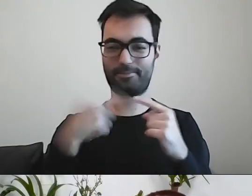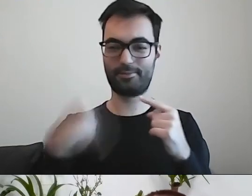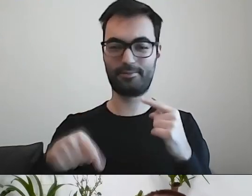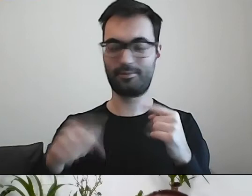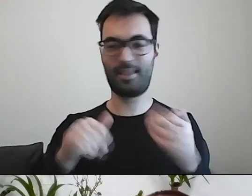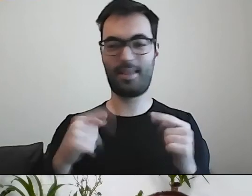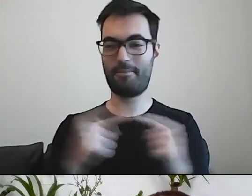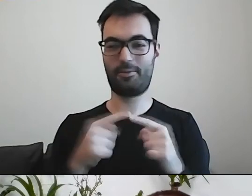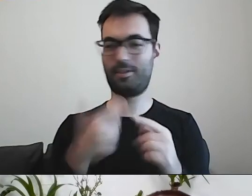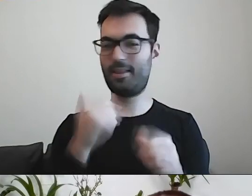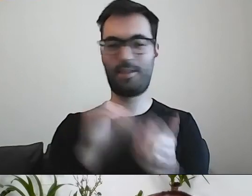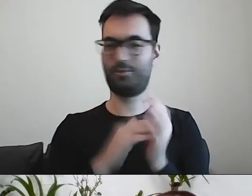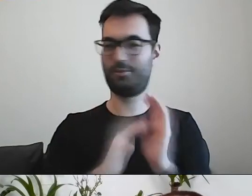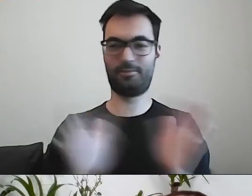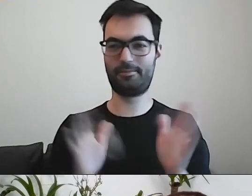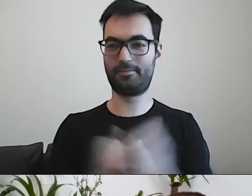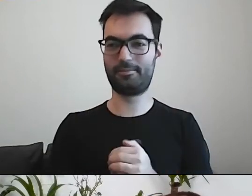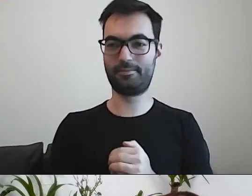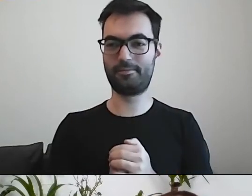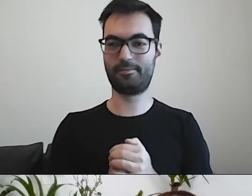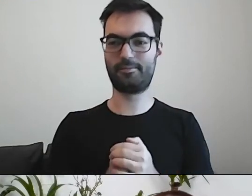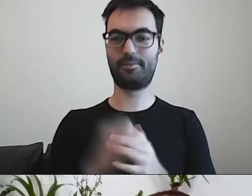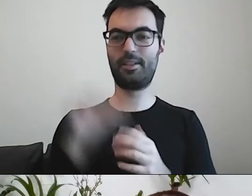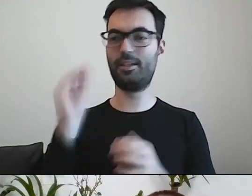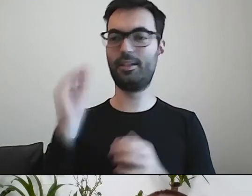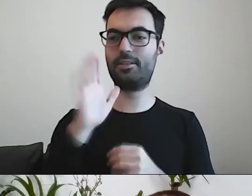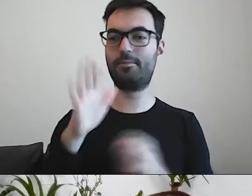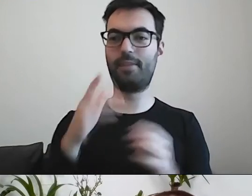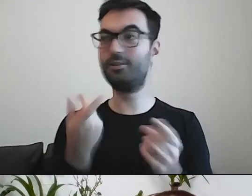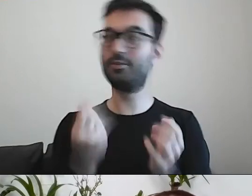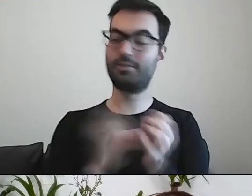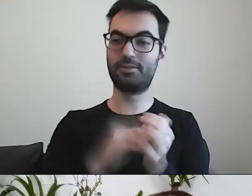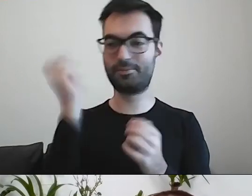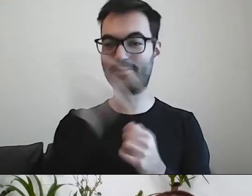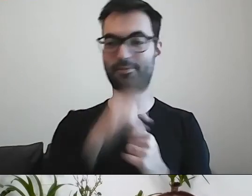MAŁGORZATA: Zdecydowanie. Czy masz jeszcze jakiś deserek?